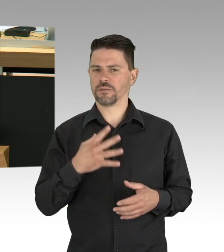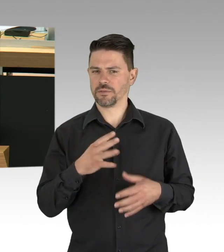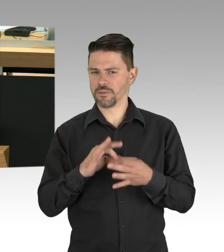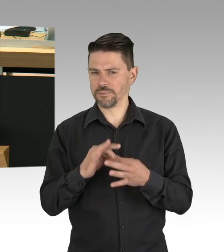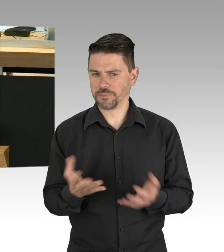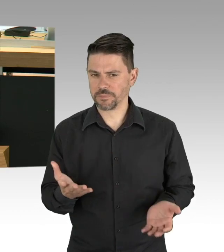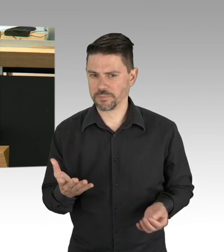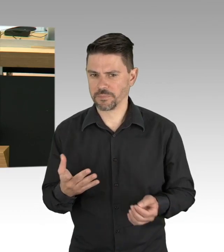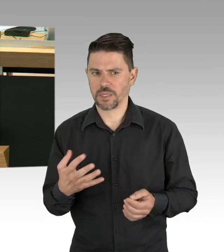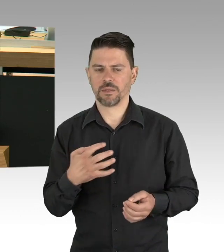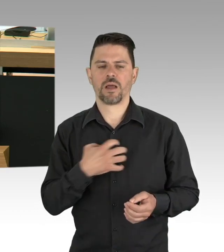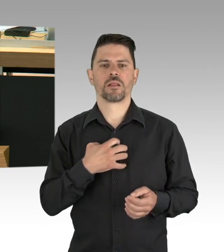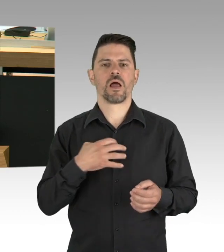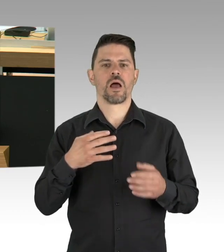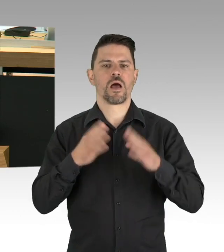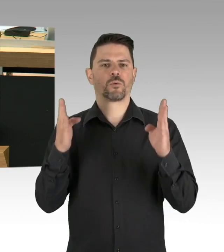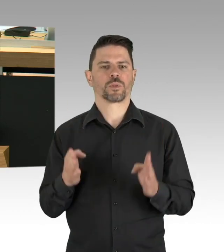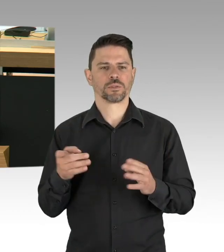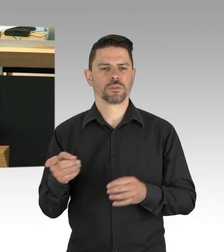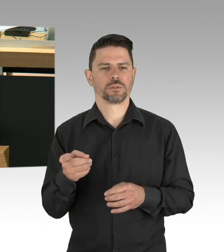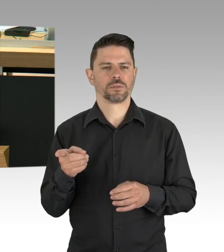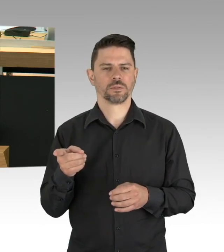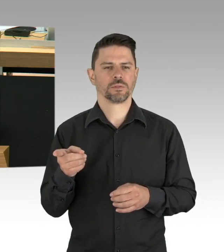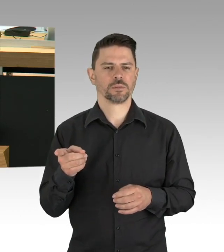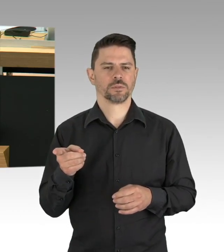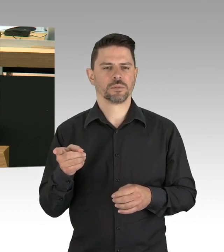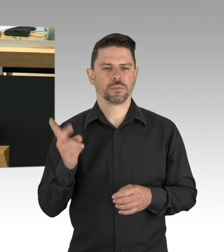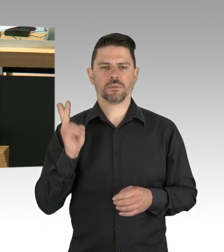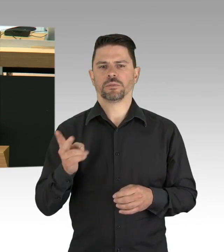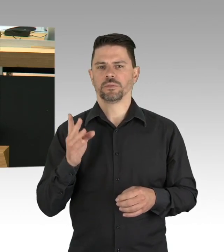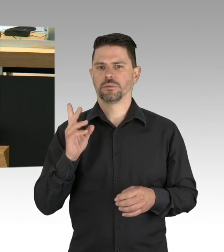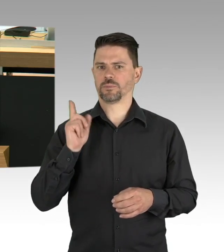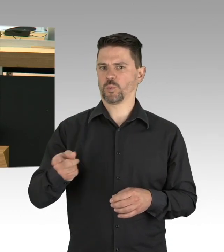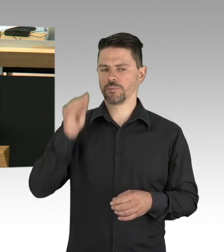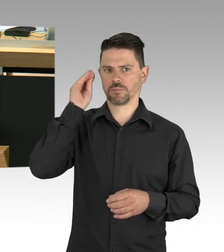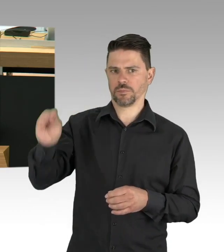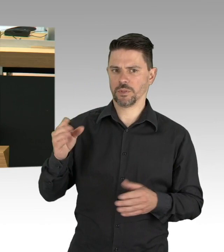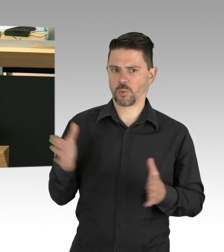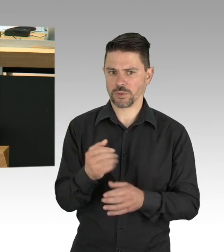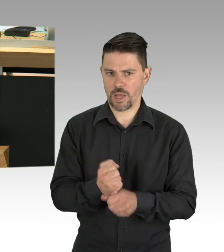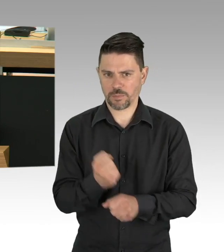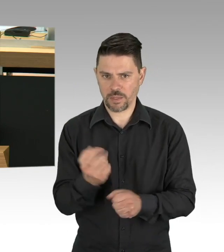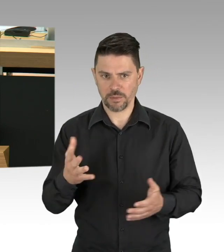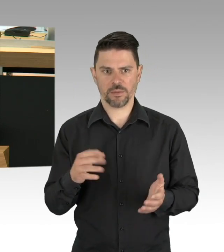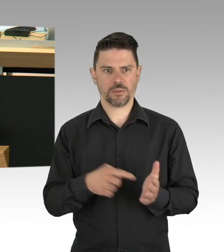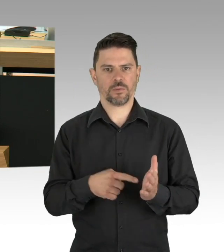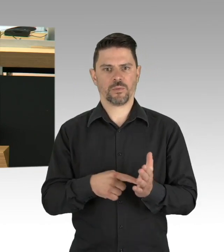nur noch darum gehen die massiven tödlichen Kollateralschäden zu erkennen und Maßnahmen zu ergreifen, sie abzuwehren.